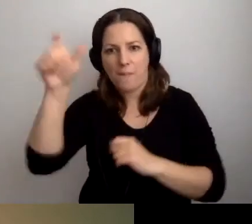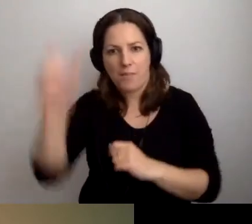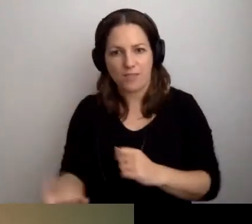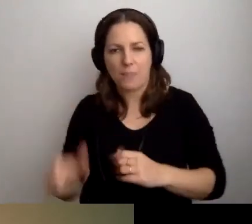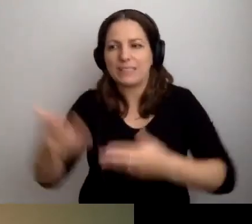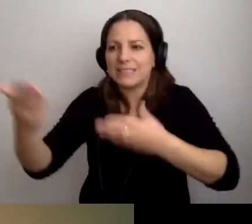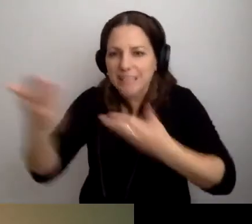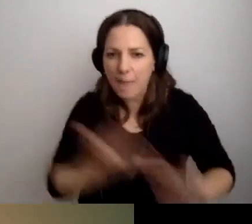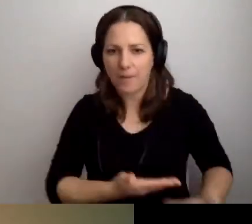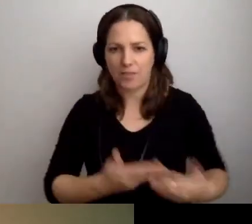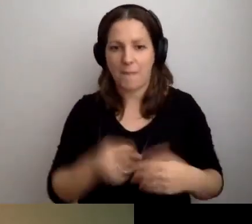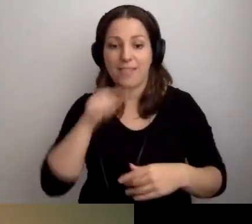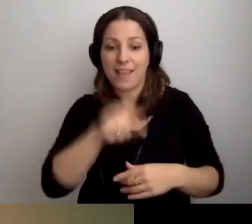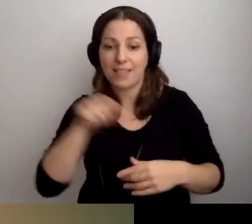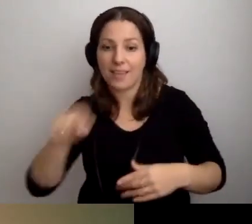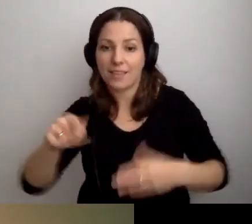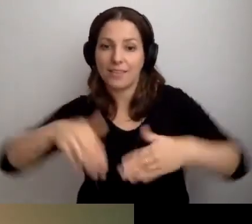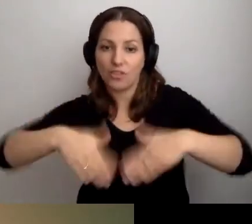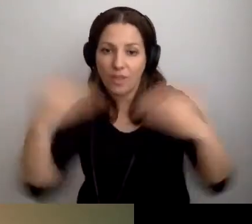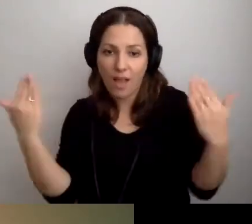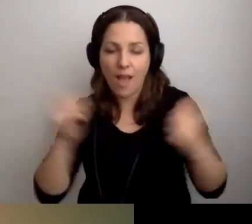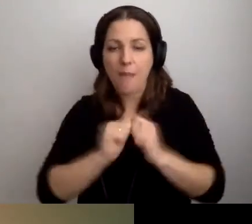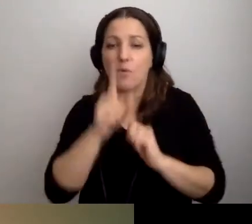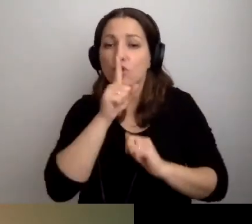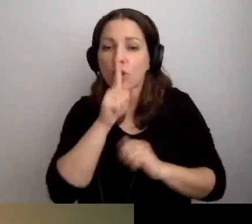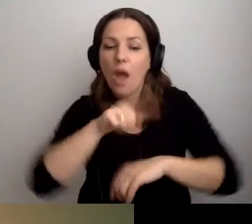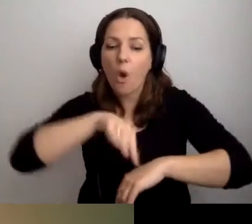W takich i takich dniach. Albo ciche godziny, albo ten kontakt.